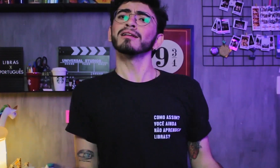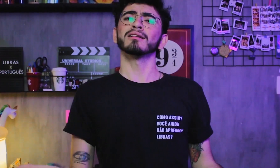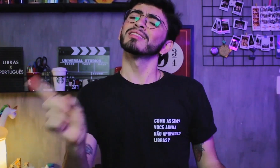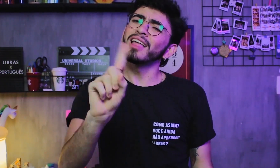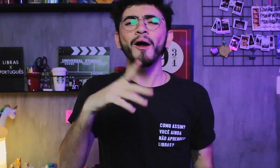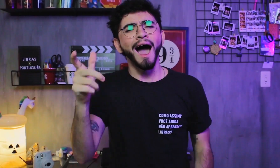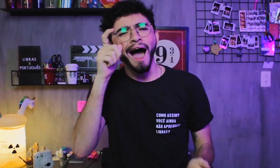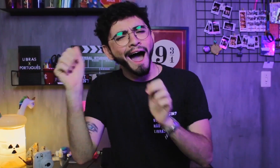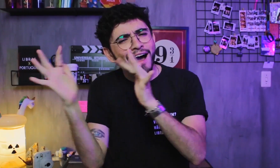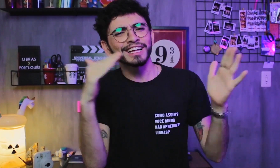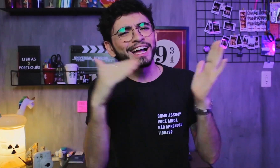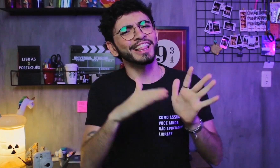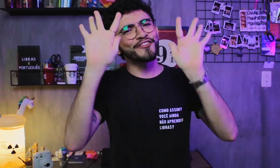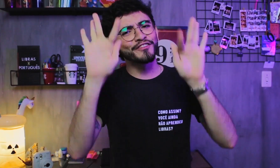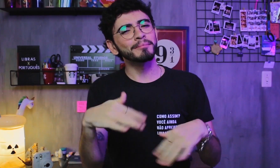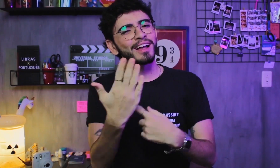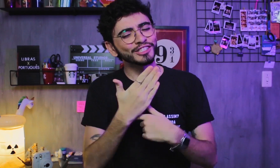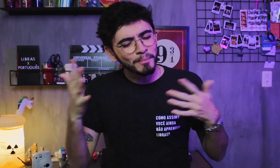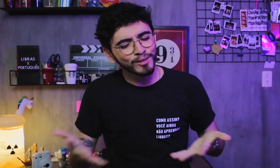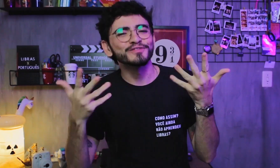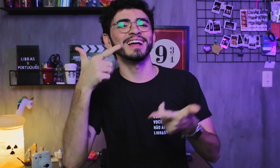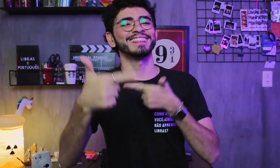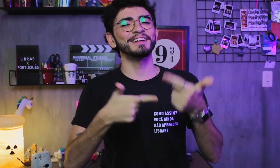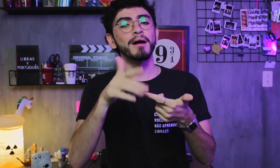Pow, gente! Assistam ao vídeo inteiro para motivar nosso trabalho,